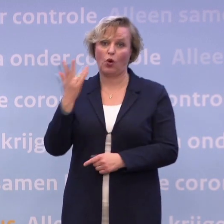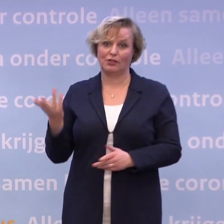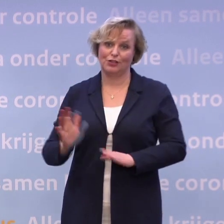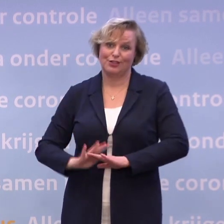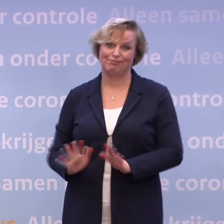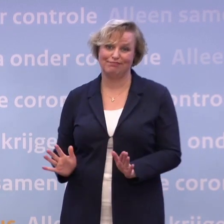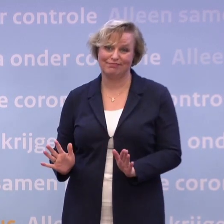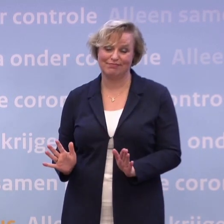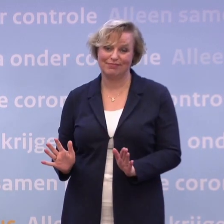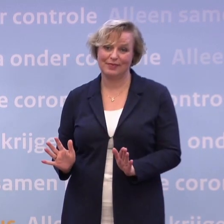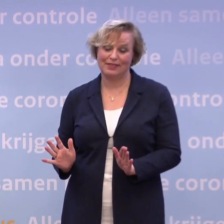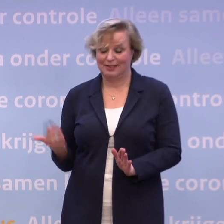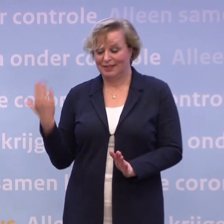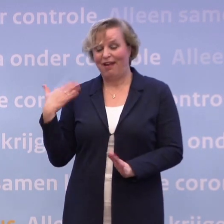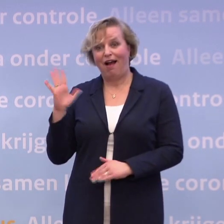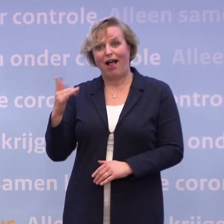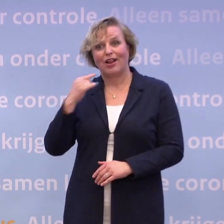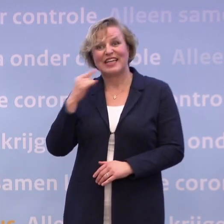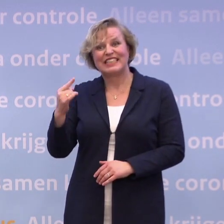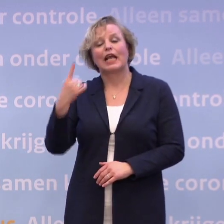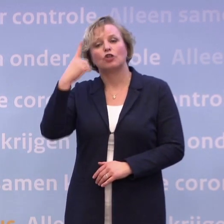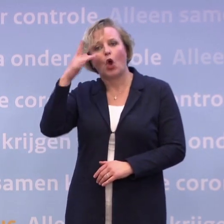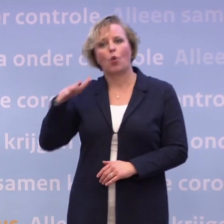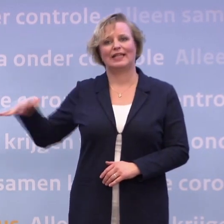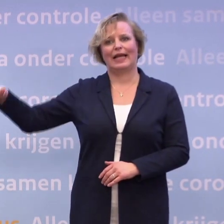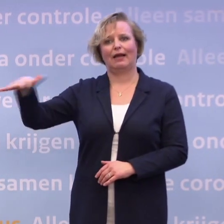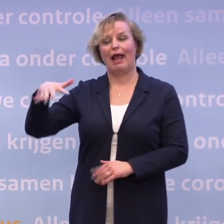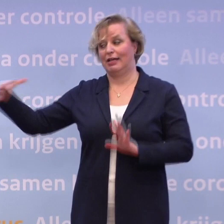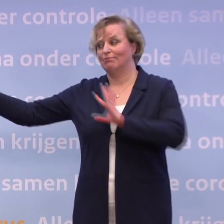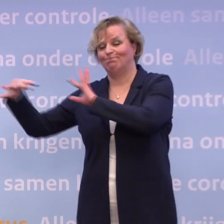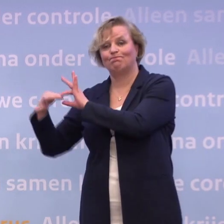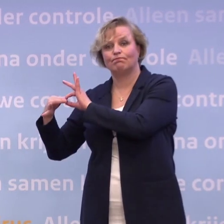Dat hebben we ook steeds gezegd, onderdeel van het Koninkrijk... ...dus als we zeggen 'reizen alleen in Nederland'...